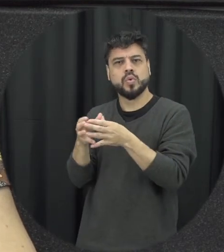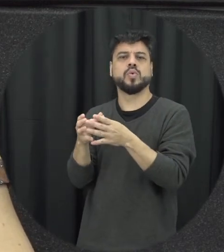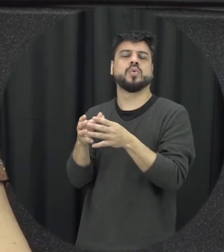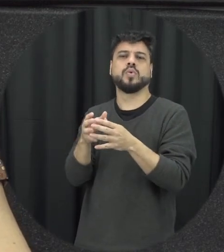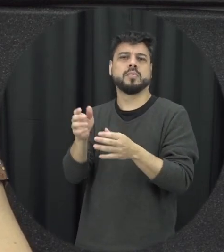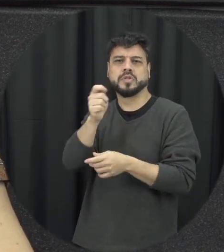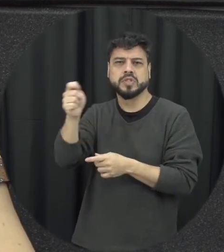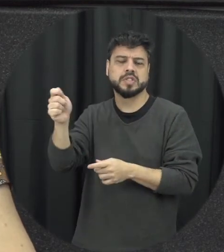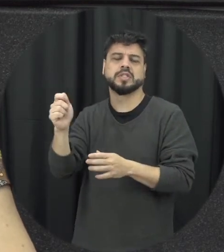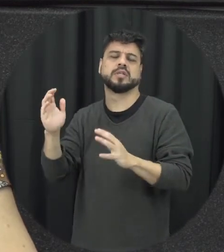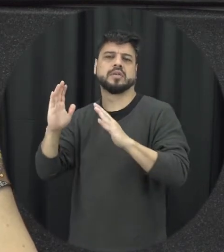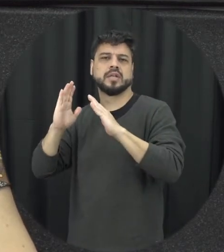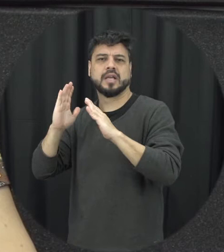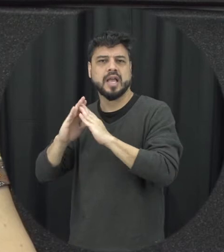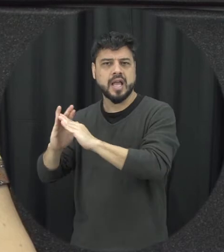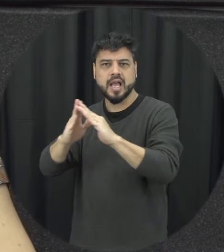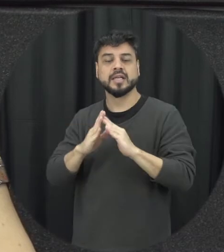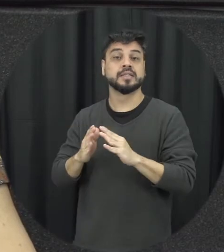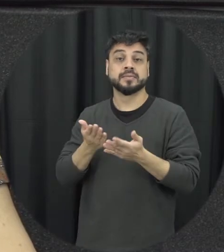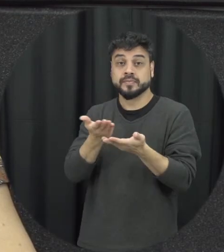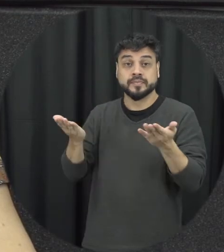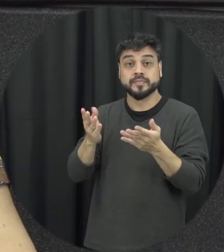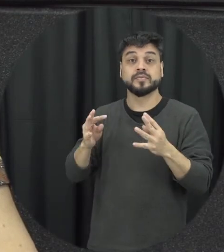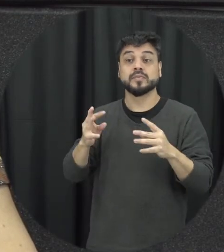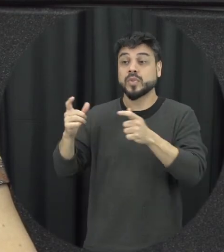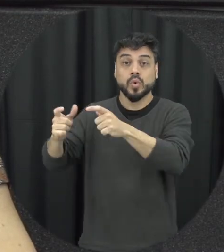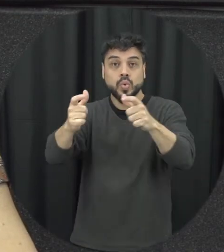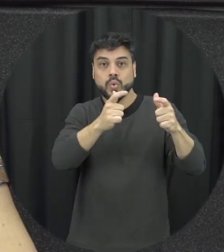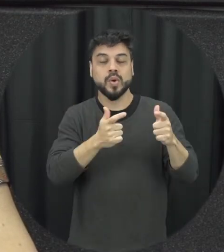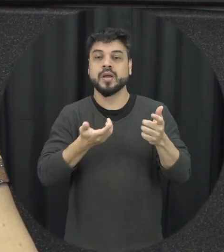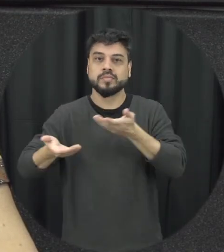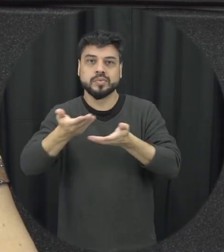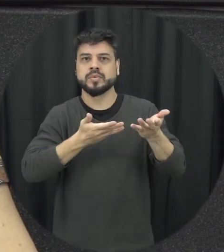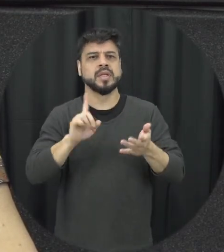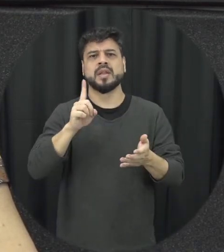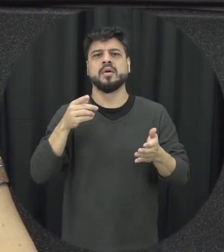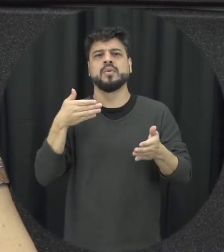na associação de moradores onde for que a gente possa falar desse assunto que se não seja um tabu